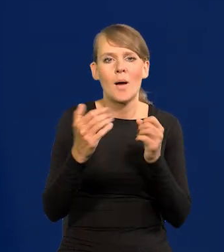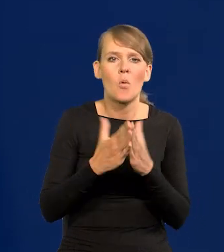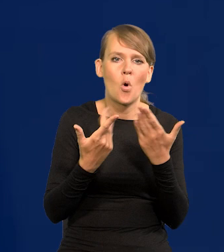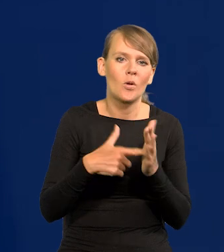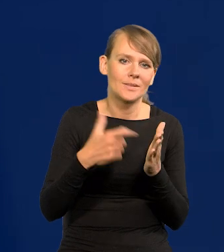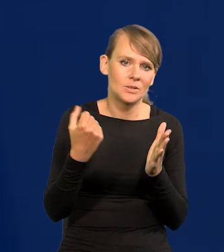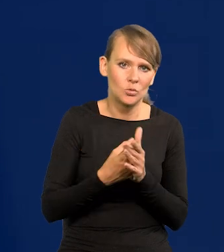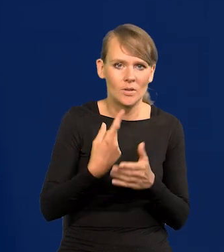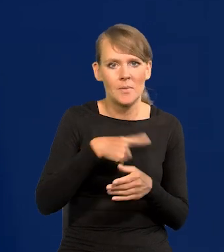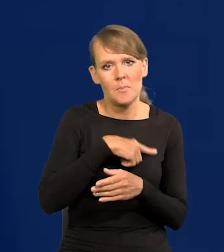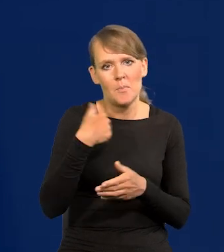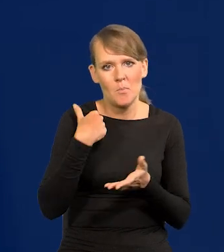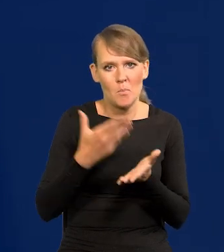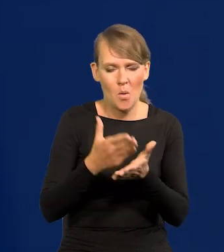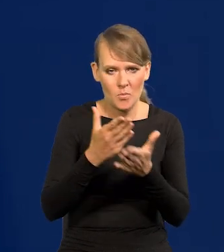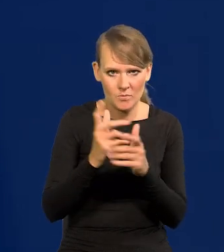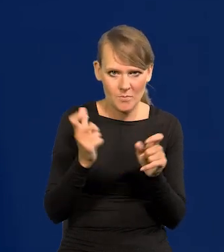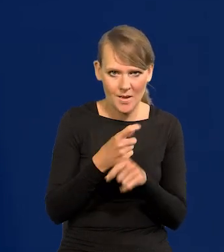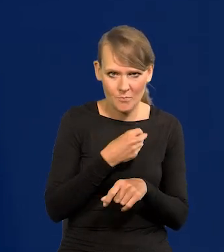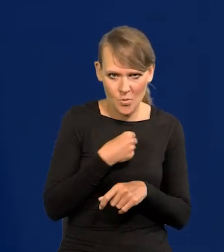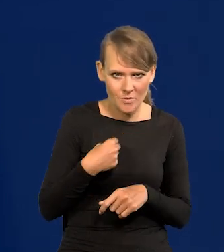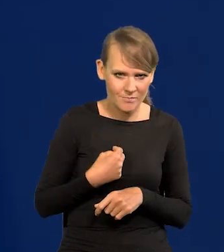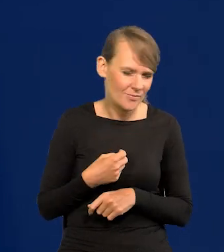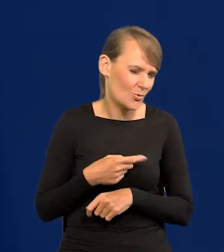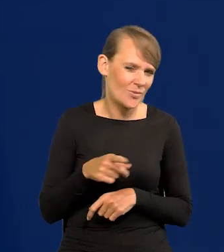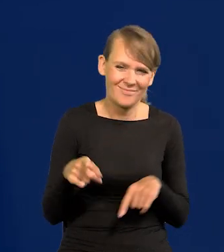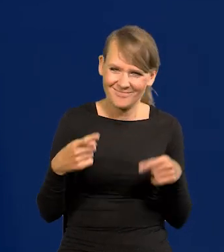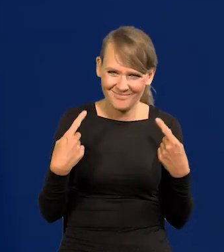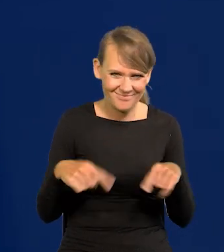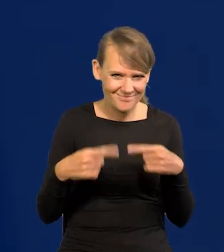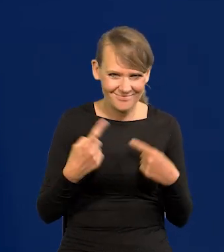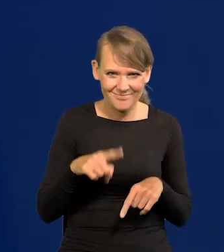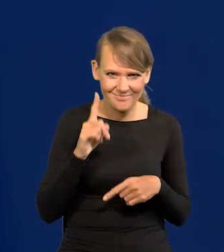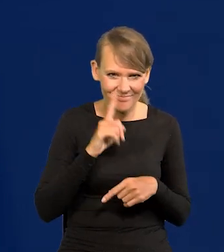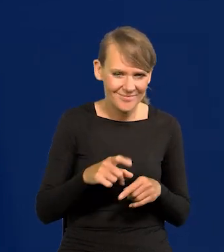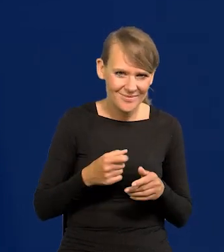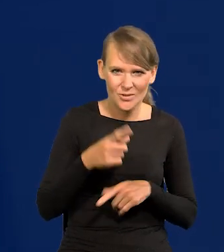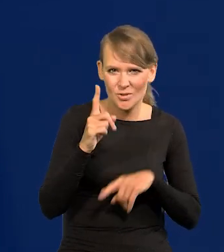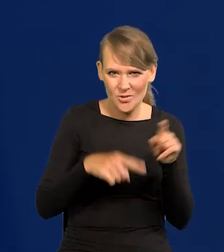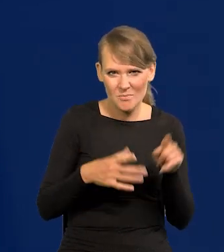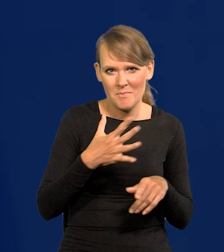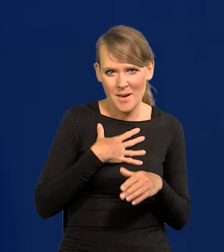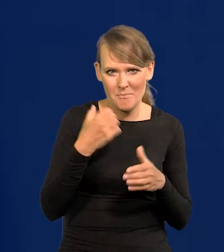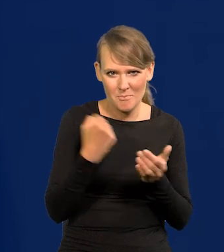bo pomogliśmy państwu polskiemu. Nic takiego nie miało miejsca. To jest normalnie nieuprawnione nasze działanie.